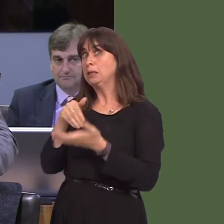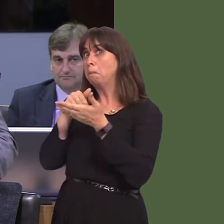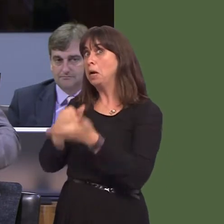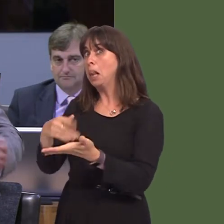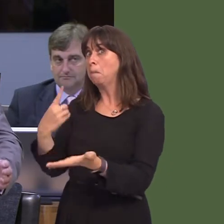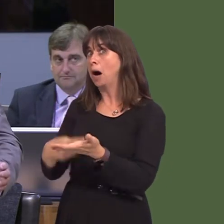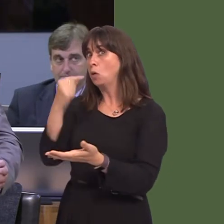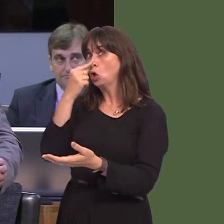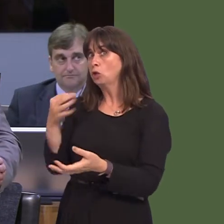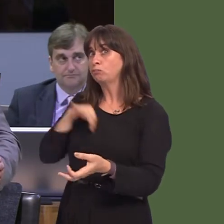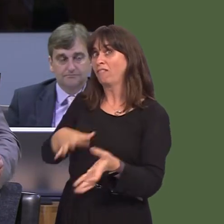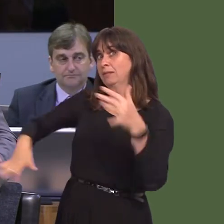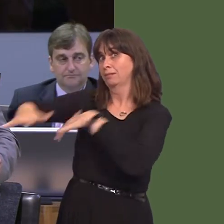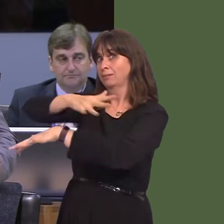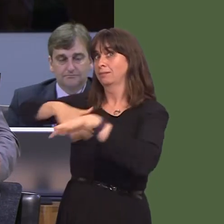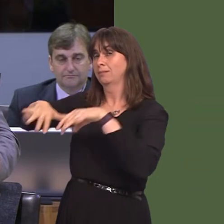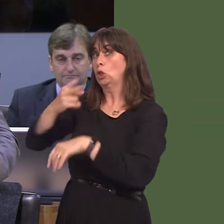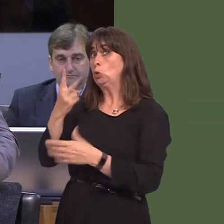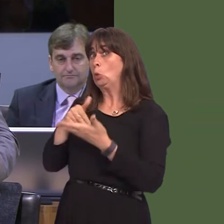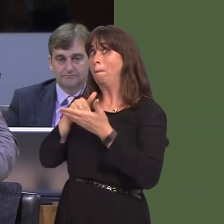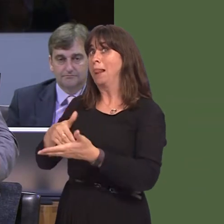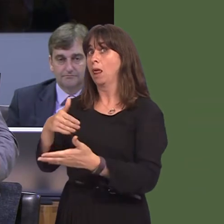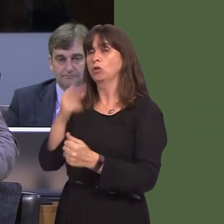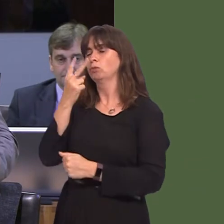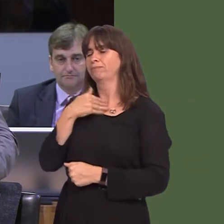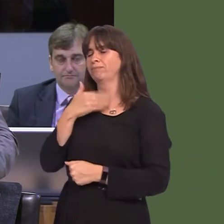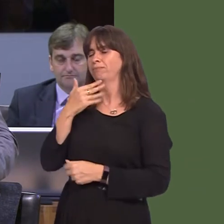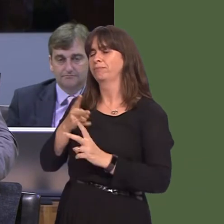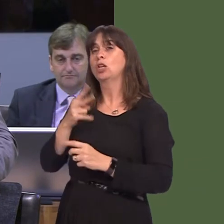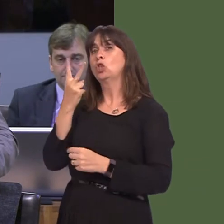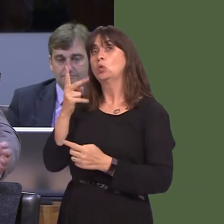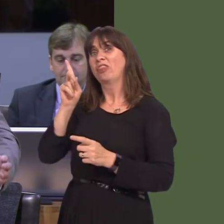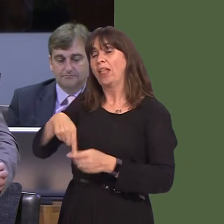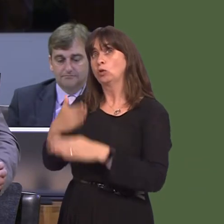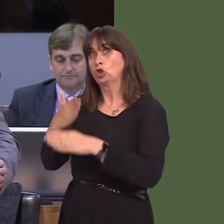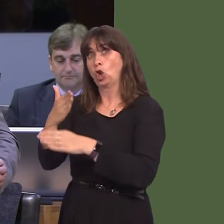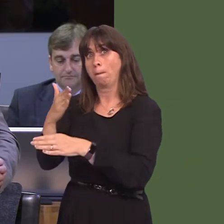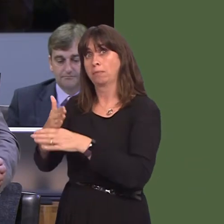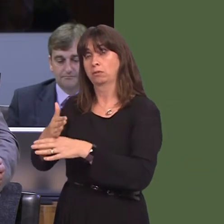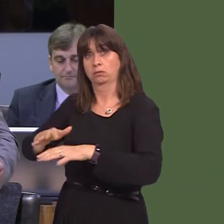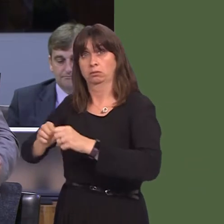for 2,000 jobs to be created by this development. We know about 50 jobs have been created and,